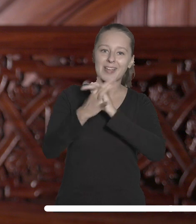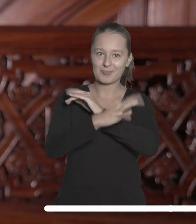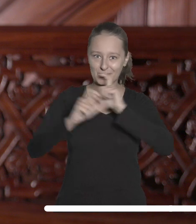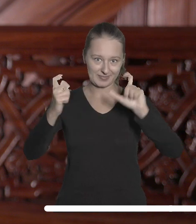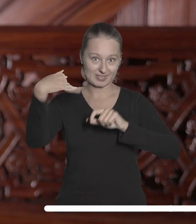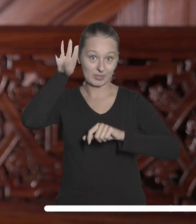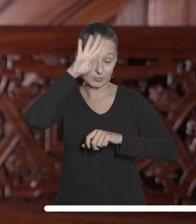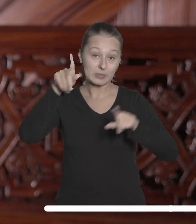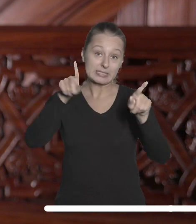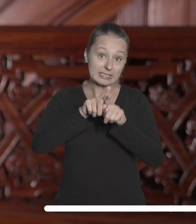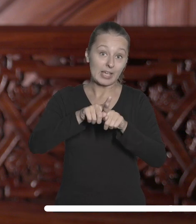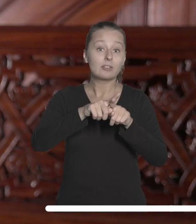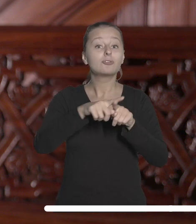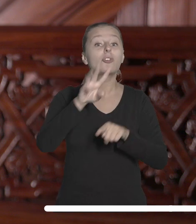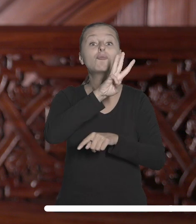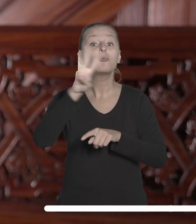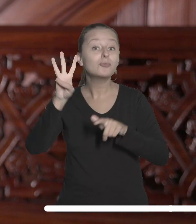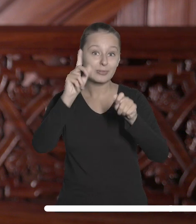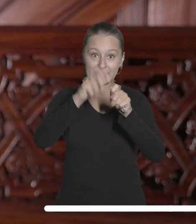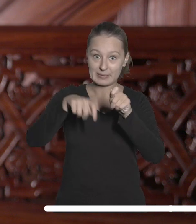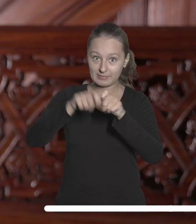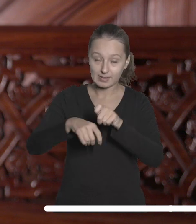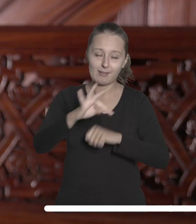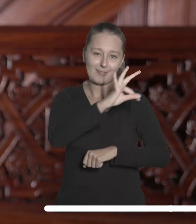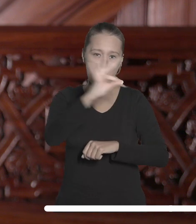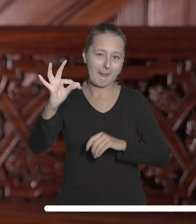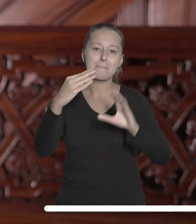odwiedzania naszej strony internetowej oraz czytania mailingów.